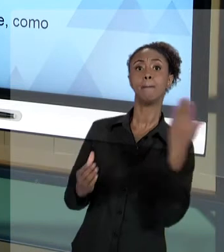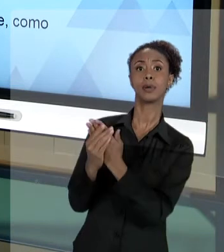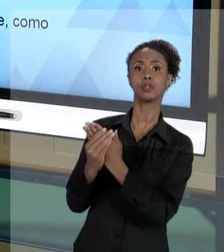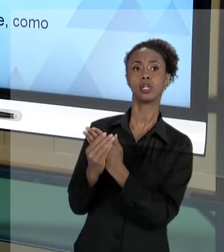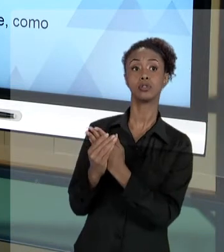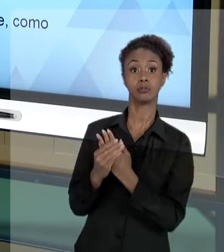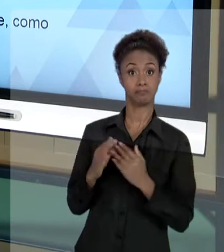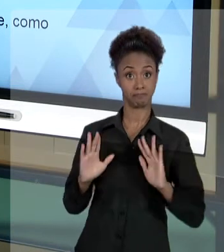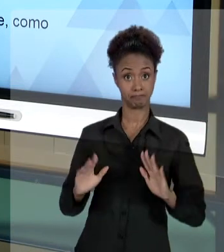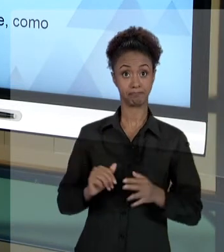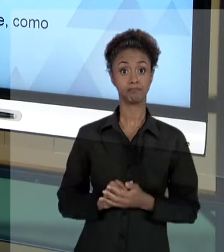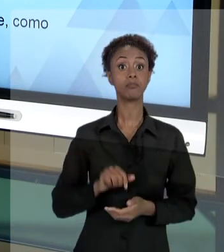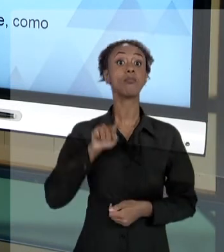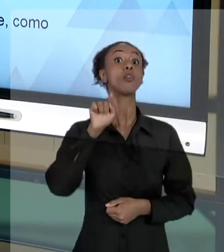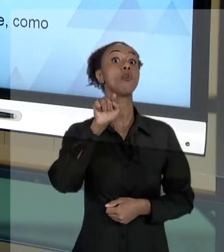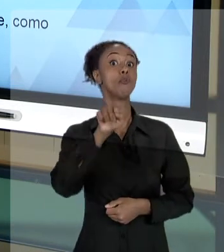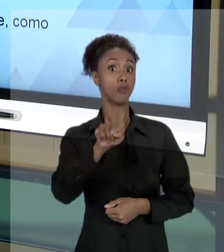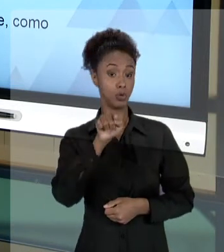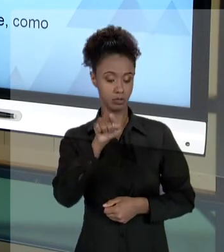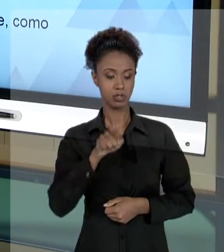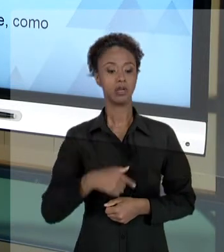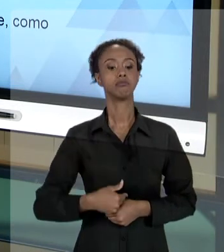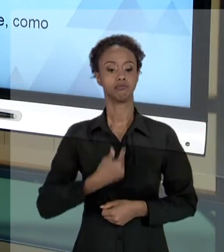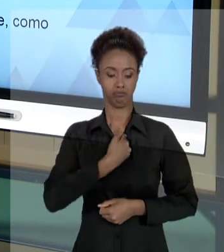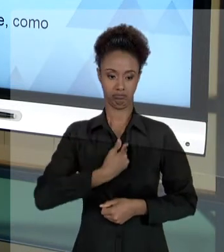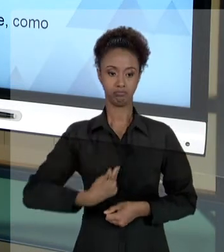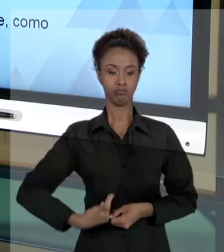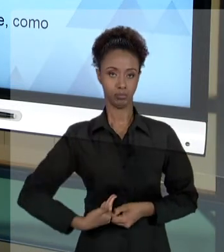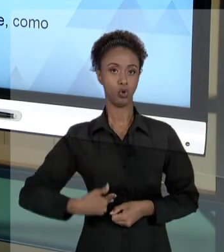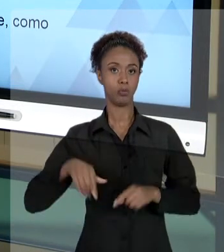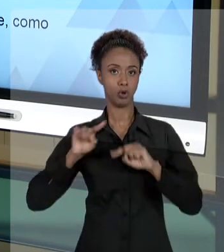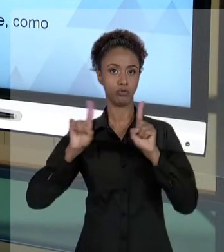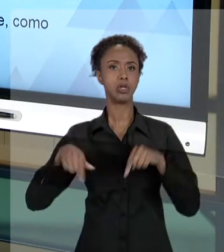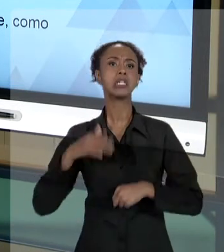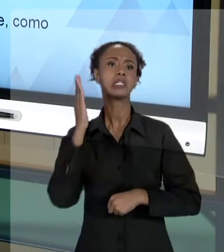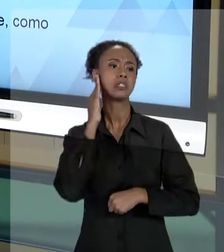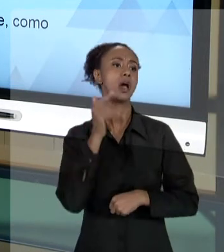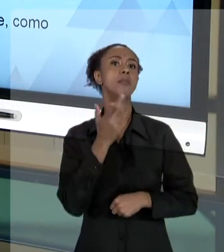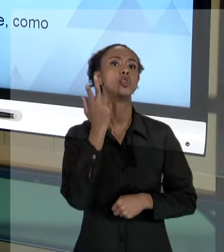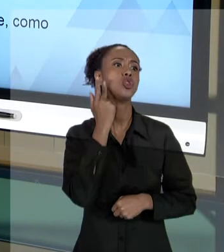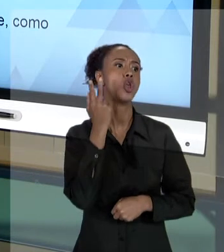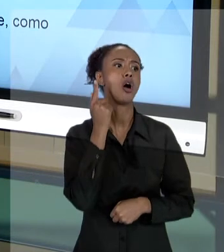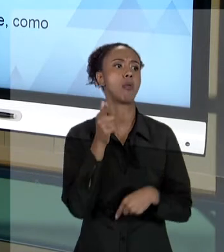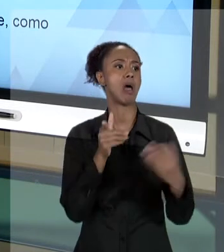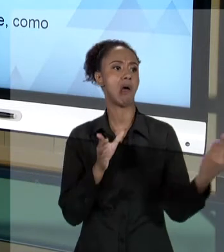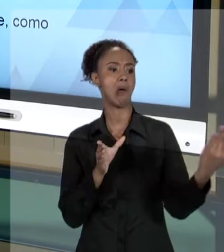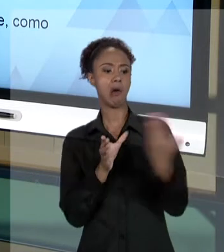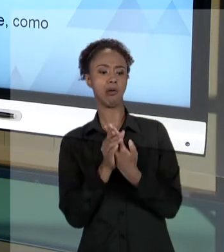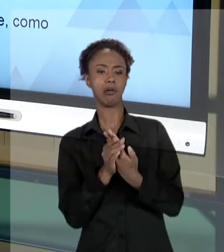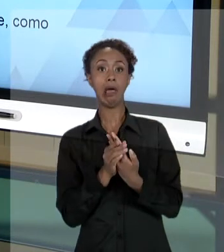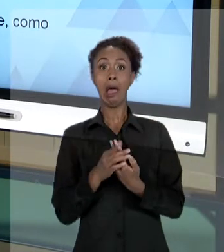AÇÃO JUDICIAL FAZ PARTE DO TRABALHO, NÃO TEM QUE TER MEDO DE UMA AÇÃO JUDICIAL. VOCÊ NÃO TEM QUE